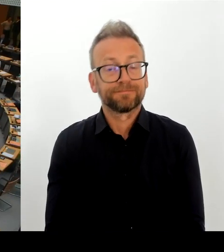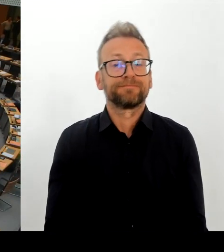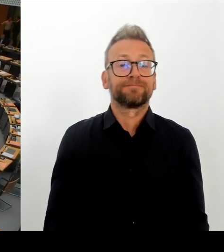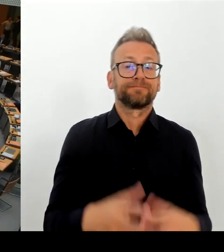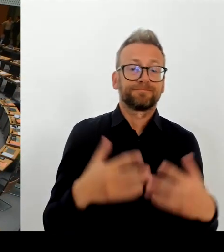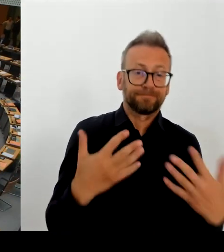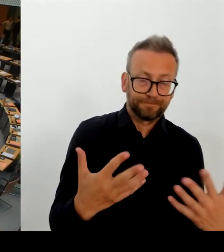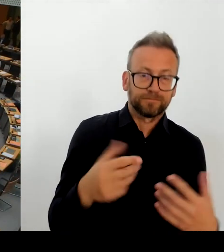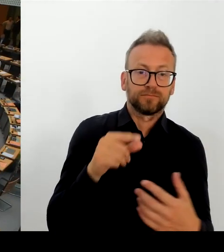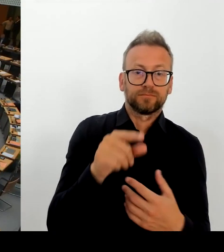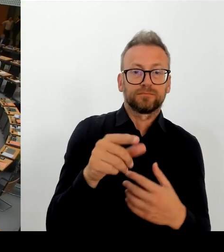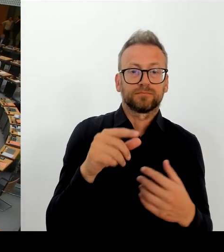Vielen Dank.